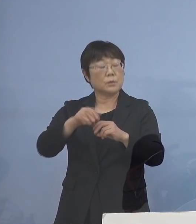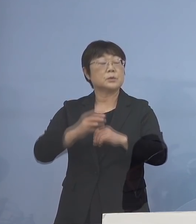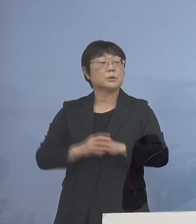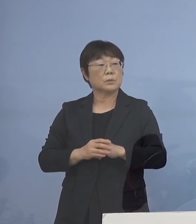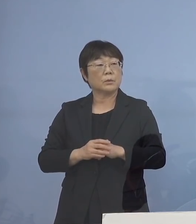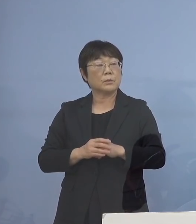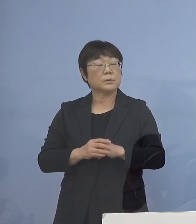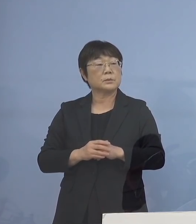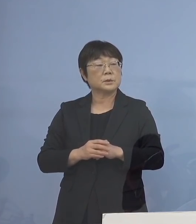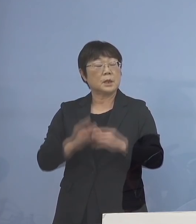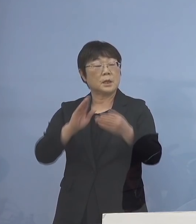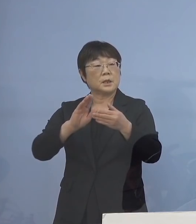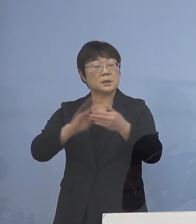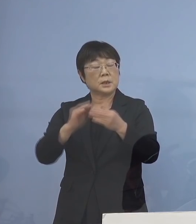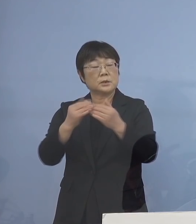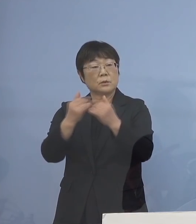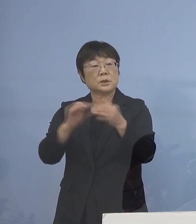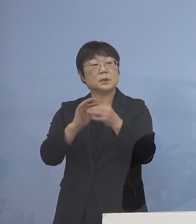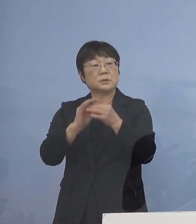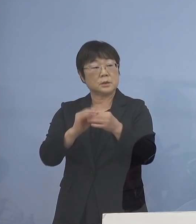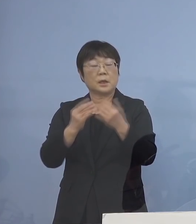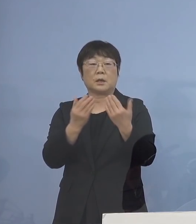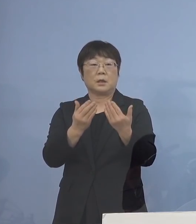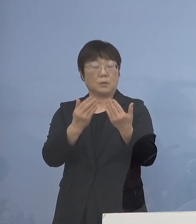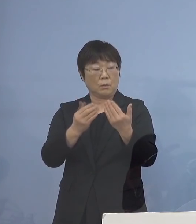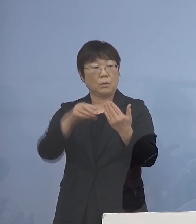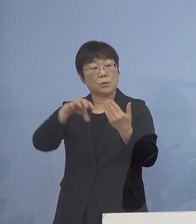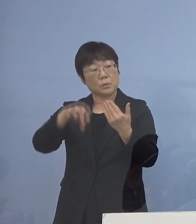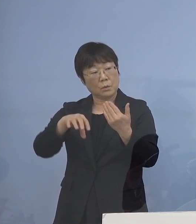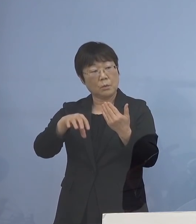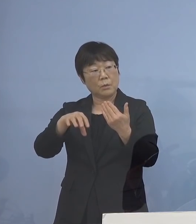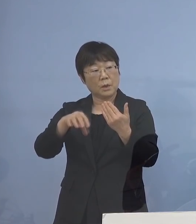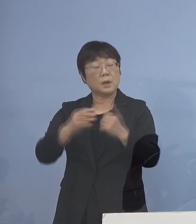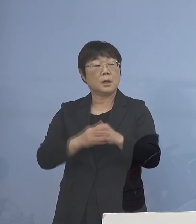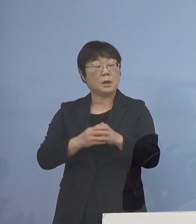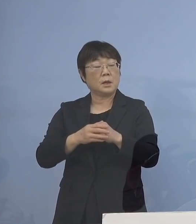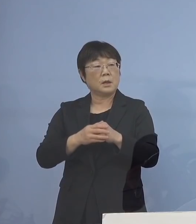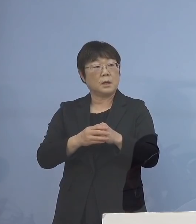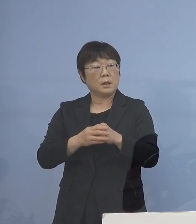これは学校だとかそういったところは 保健所が対応ということでしたけれども